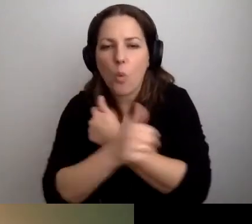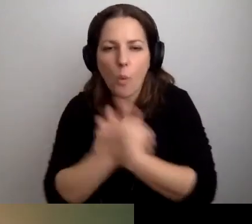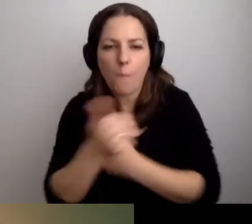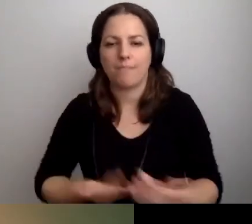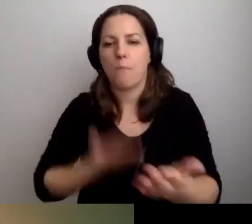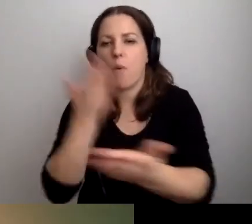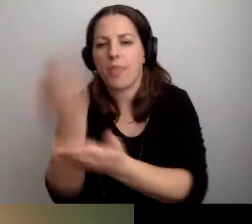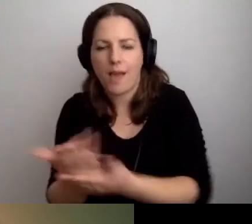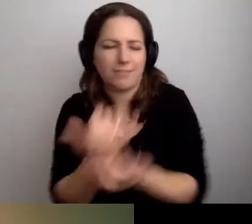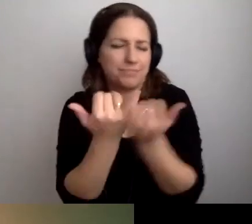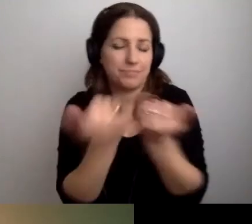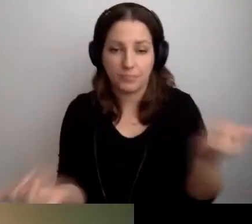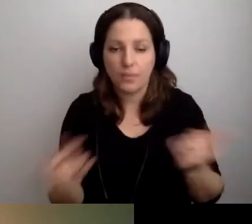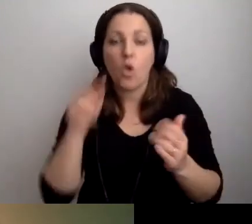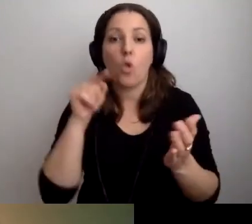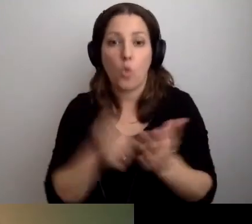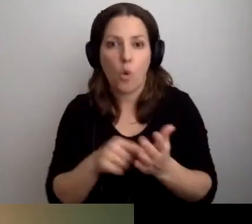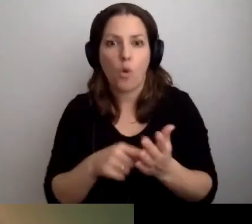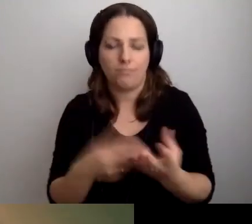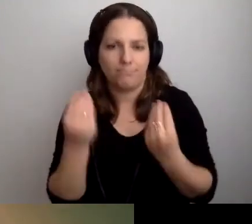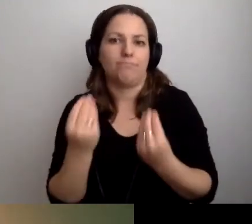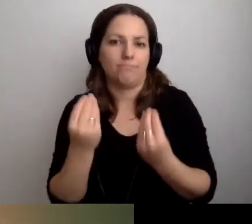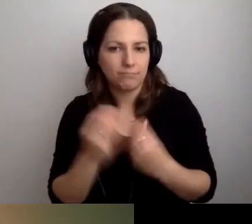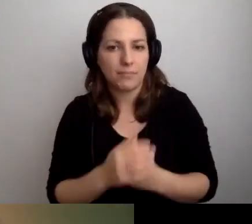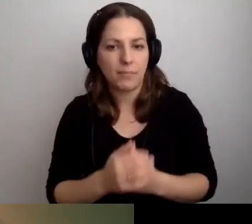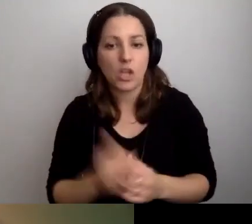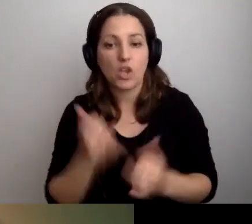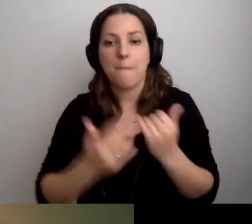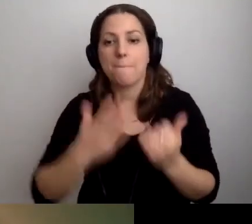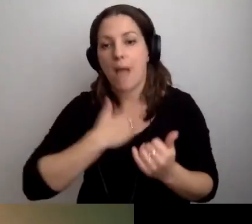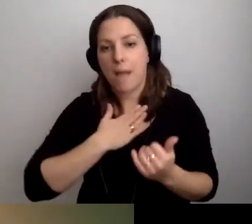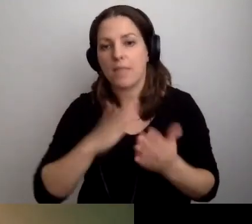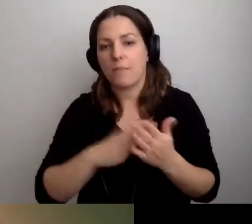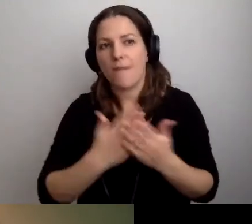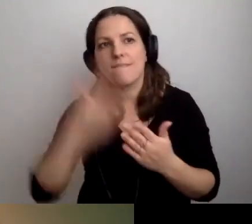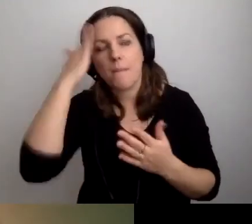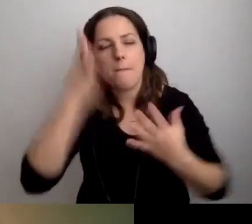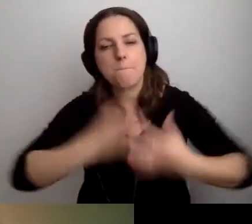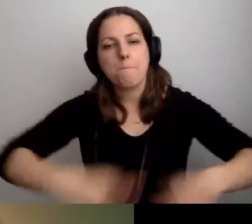To jest znakomite. Jeśli wiemy, że pętla jest w dziekanacie,